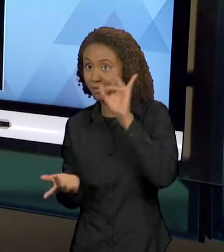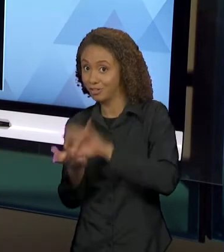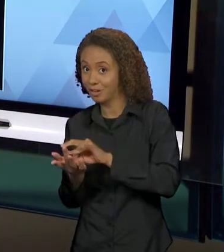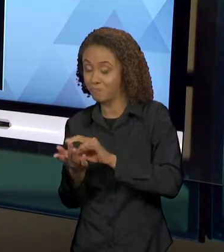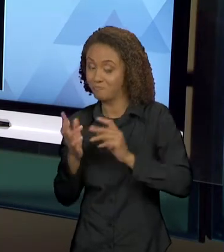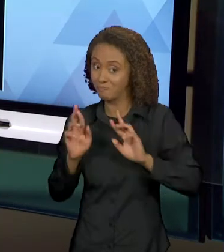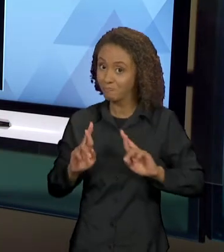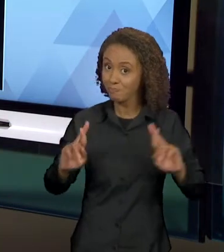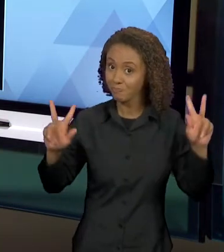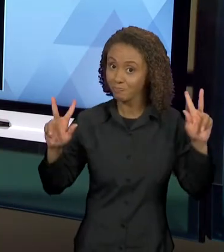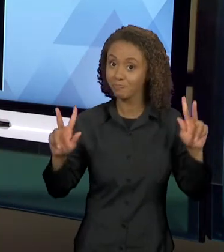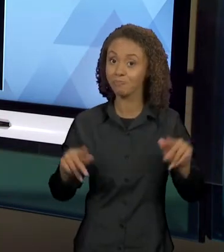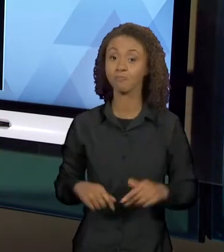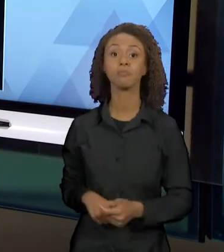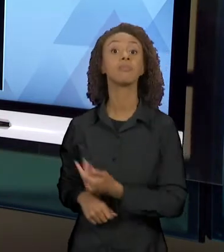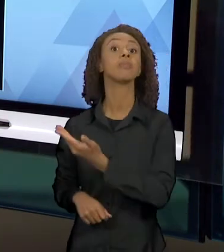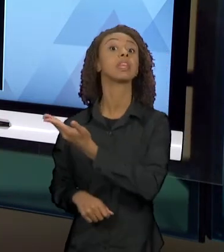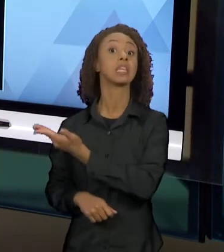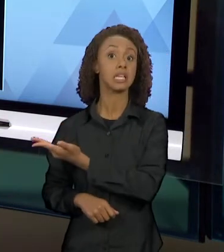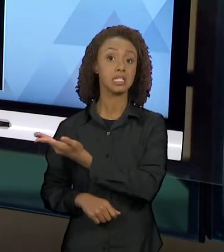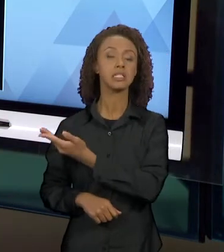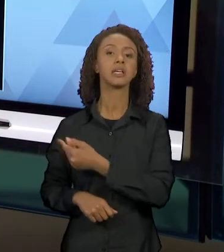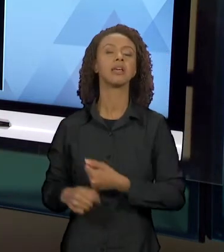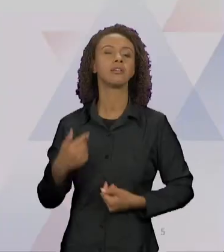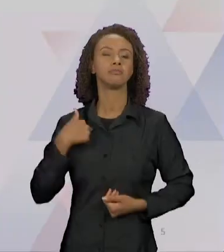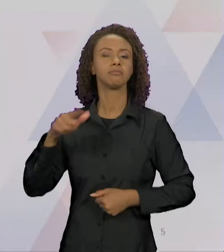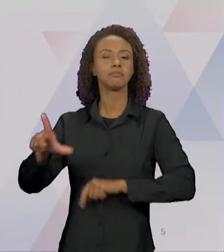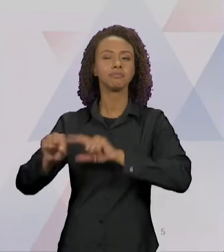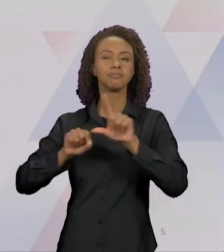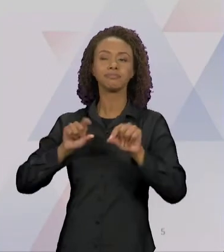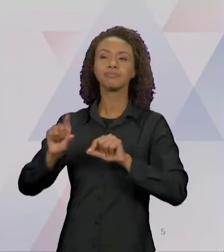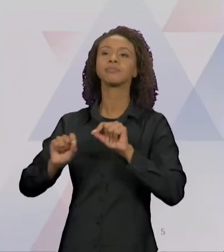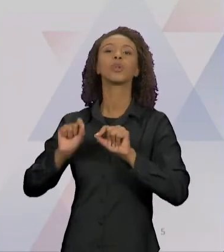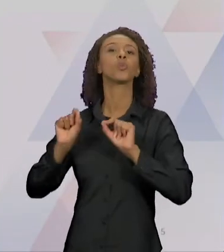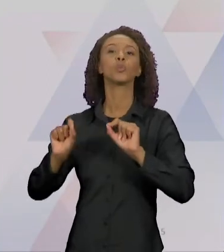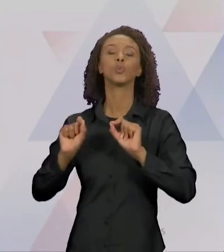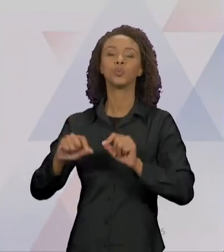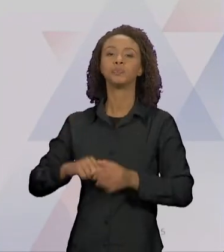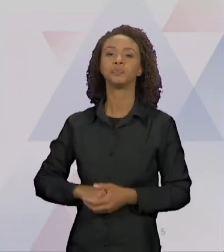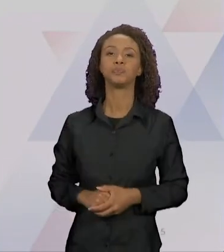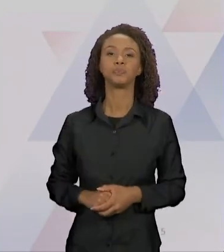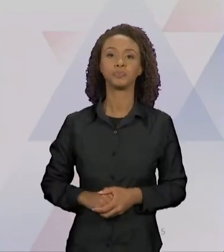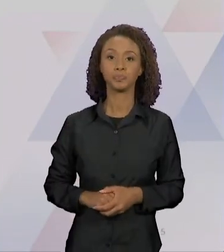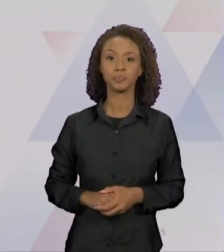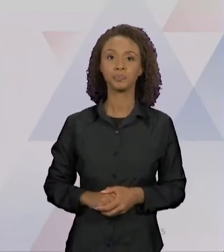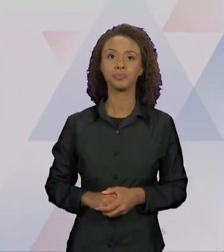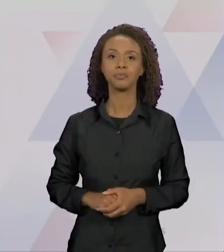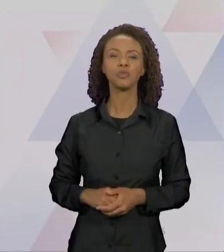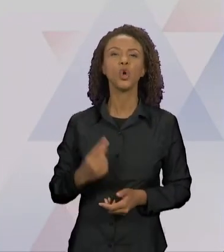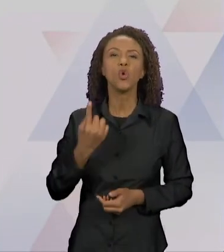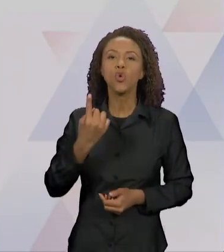NESSA, SELECIONEI PRA VOCÊS UM RECORTE DO LIVRO,